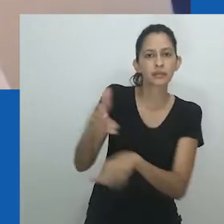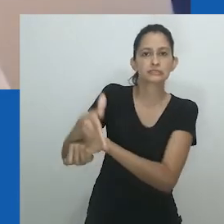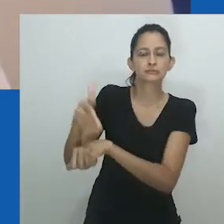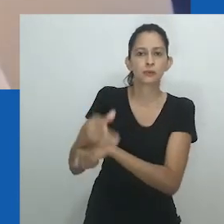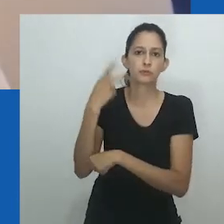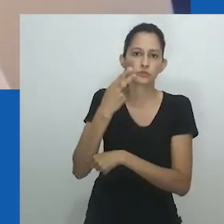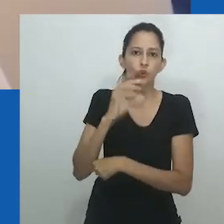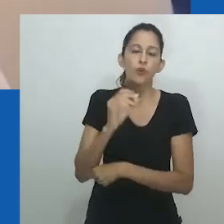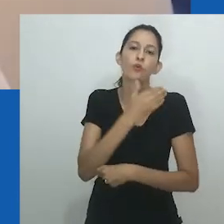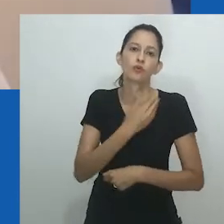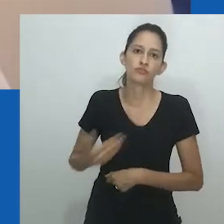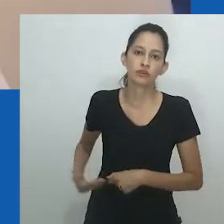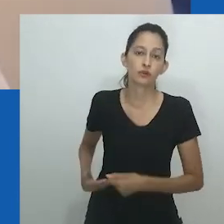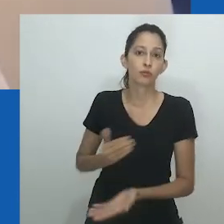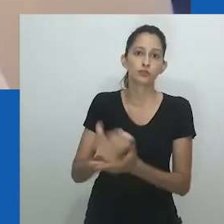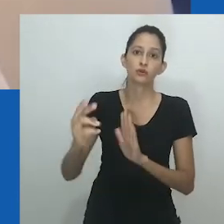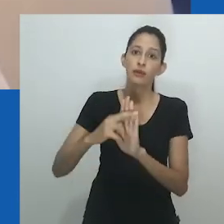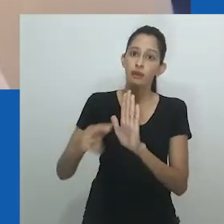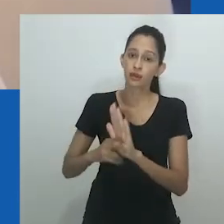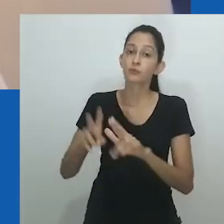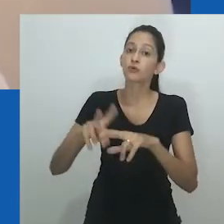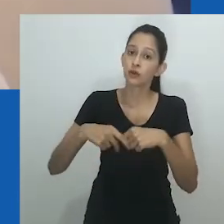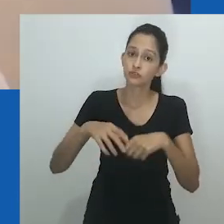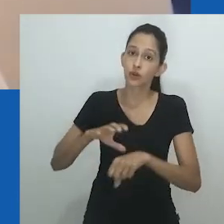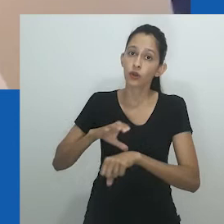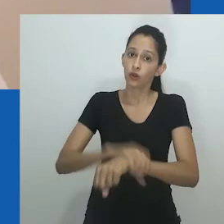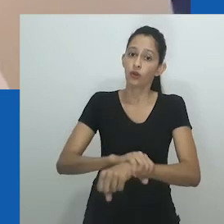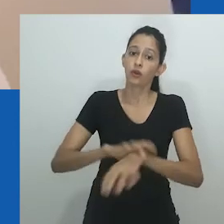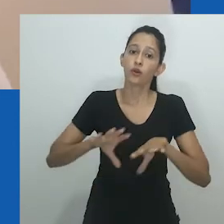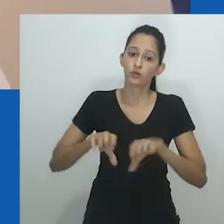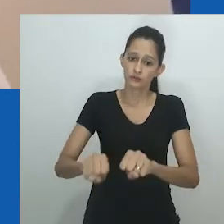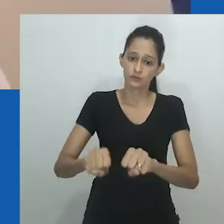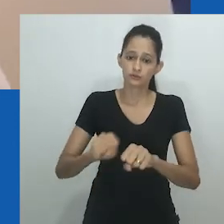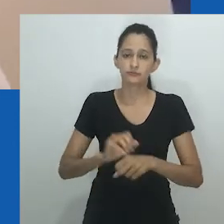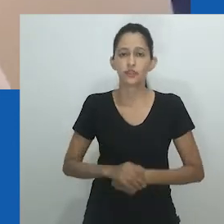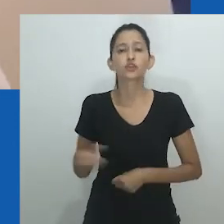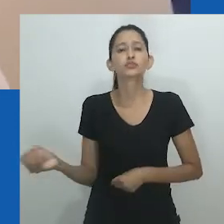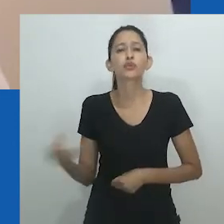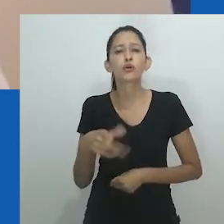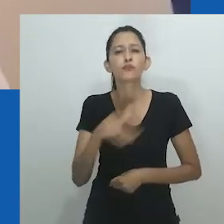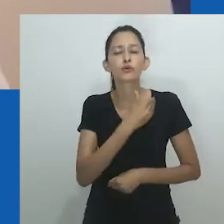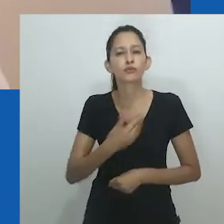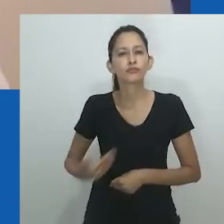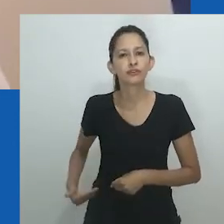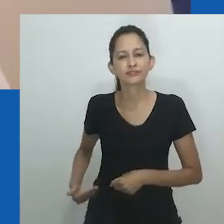Um sistema de mandado de chefia que deu aos homens Nnobi poder imediato e privou as mulheres de sua participação